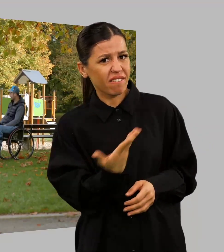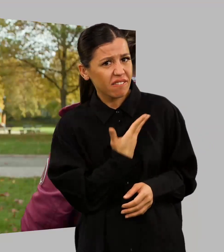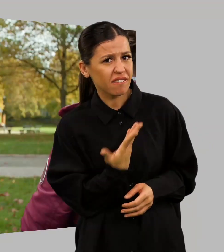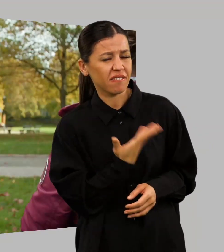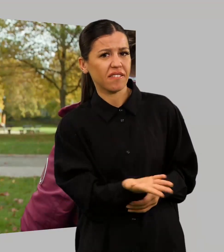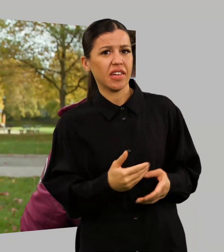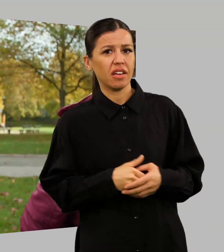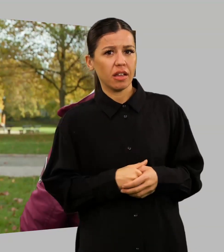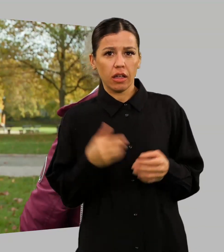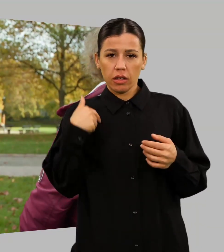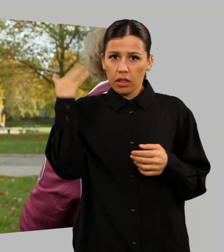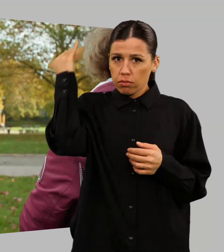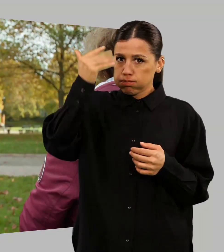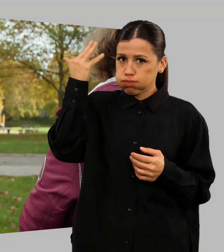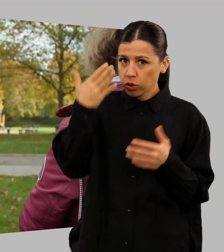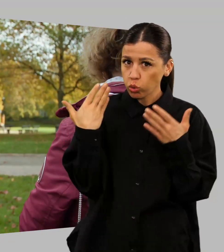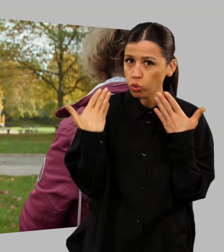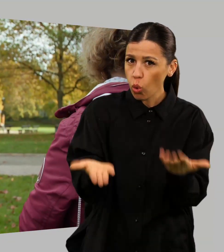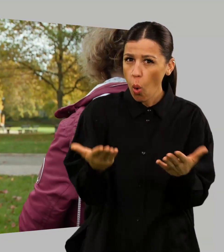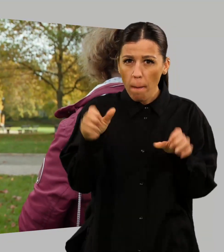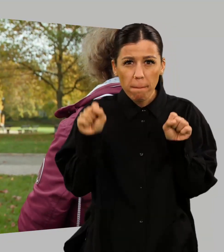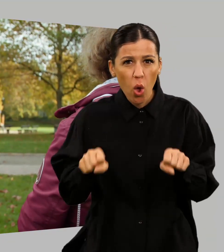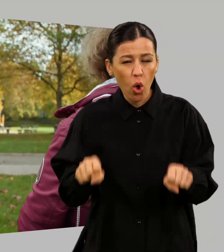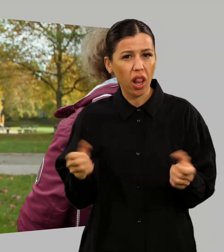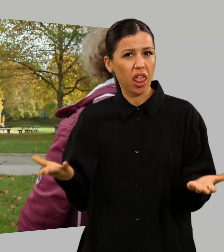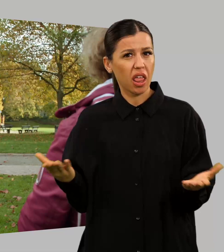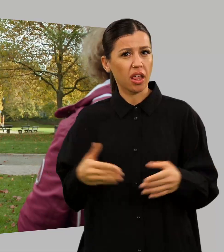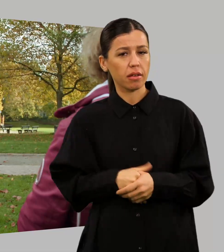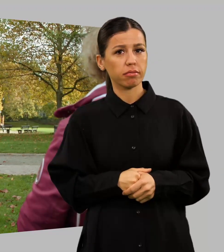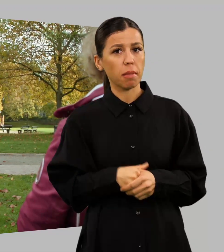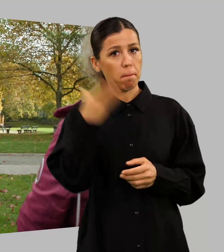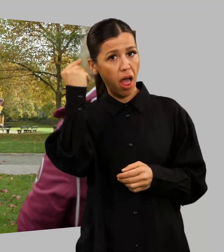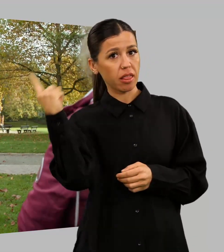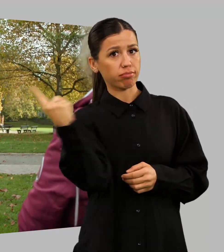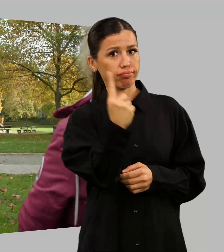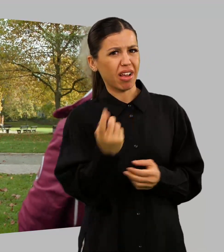Ich frage mich ja auch, ob das überhaupt geht? Wie soll das schon gehen?